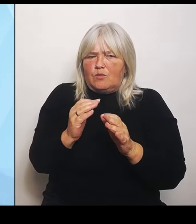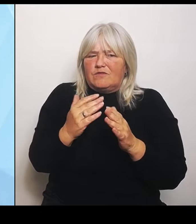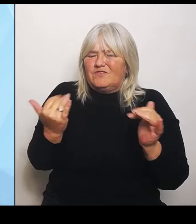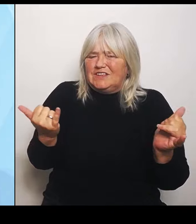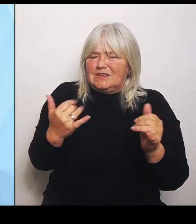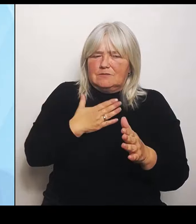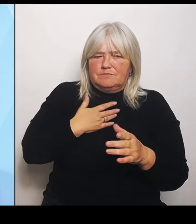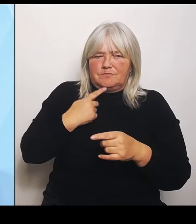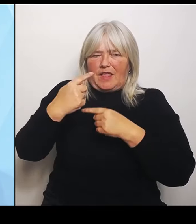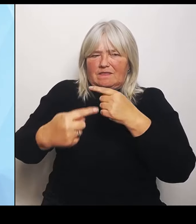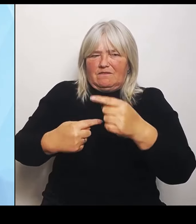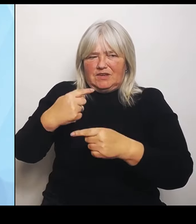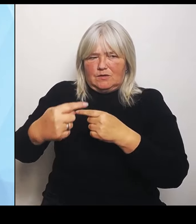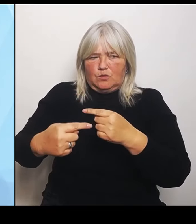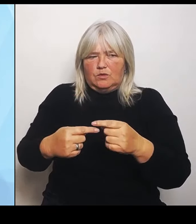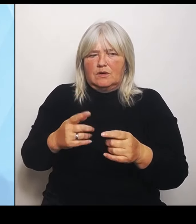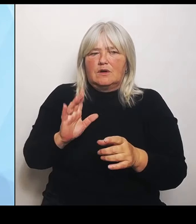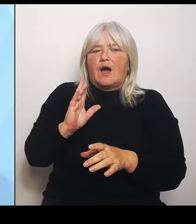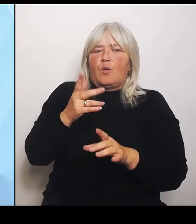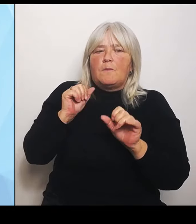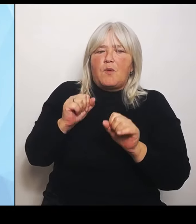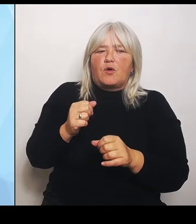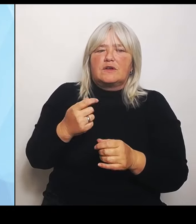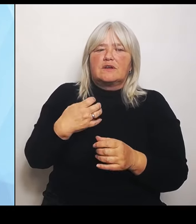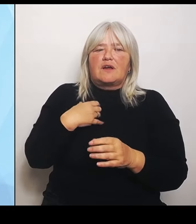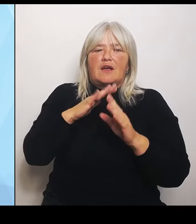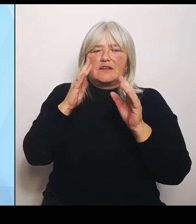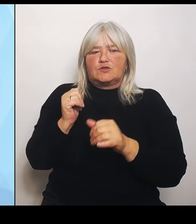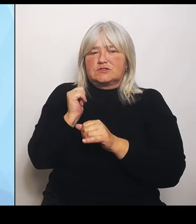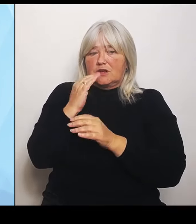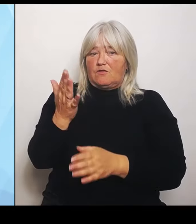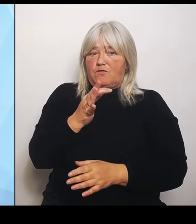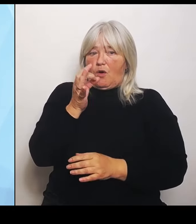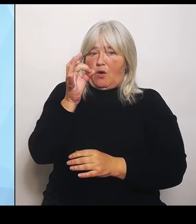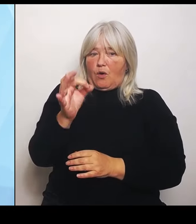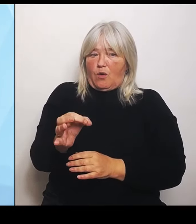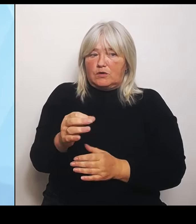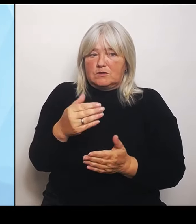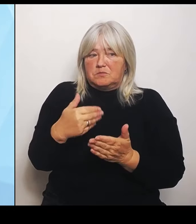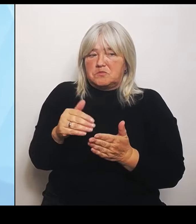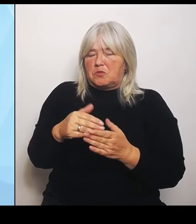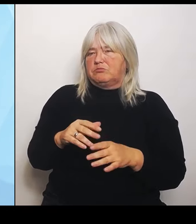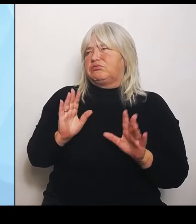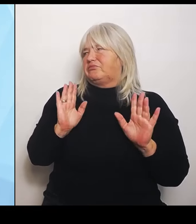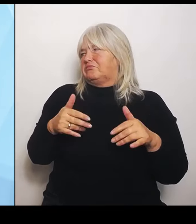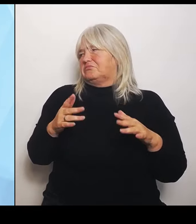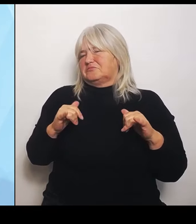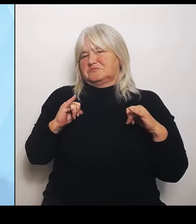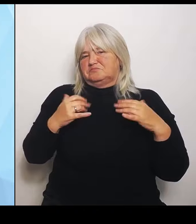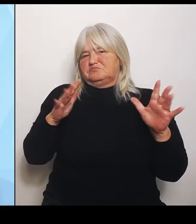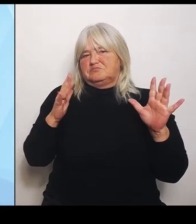vielleicht noch nicht handeln, obwohl aus unserer Sicht eine Strukturanpassung nötig ist. Dann werden wir als